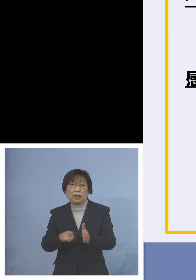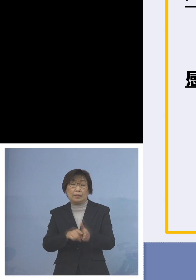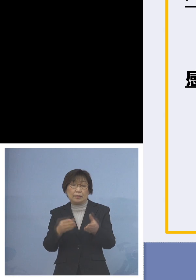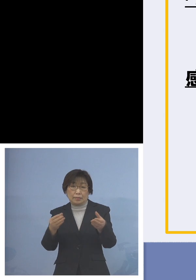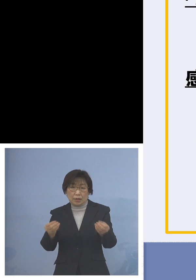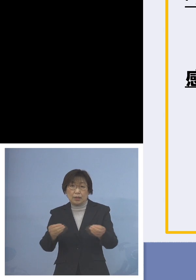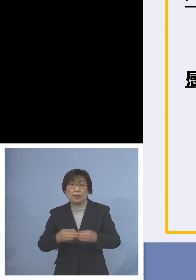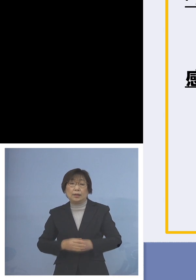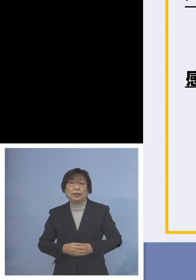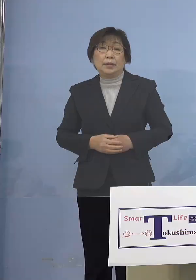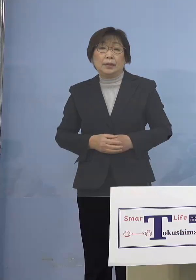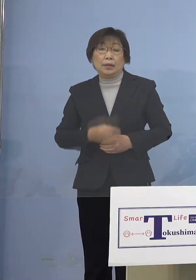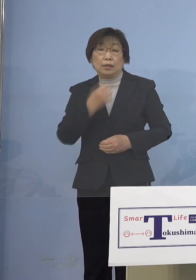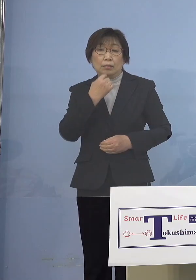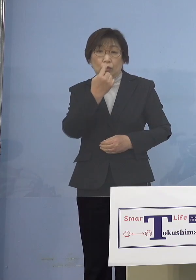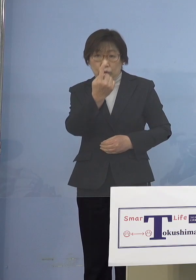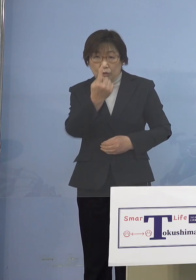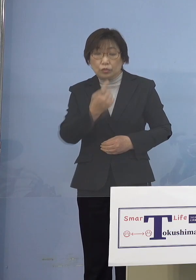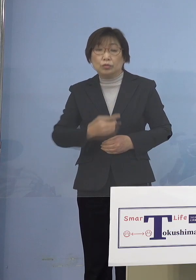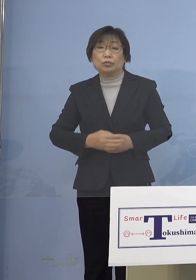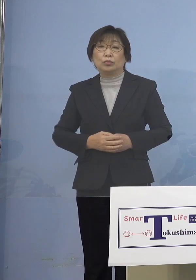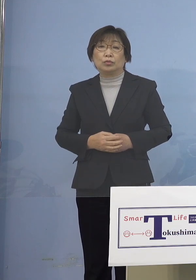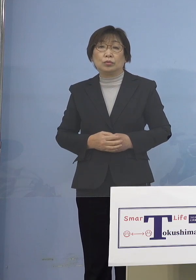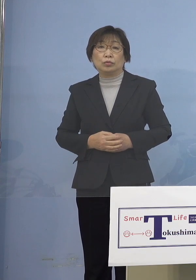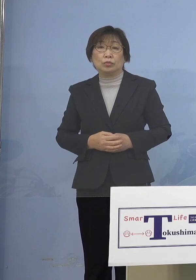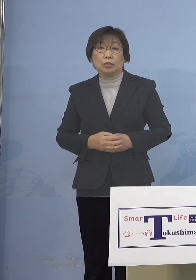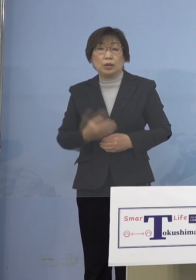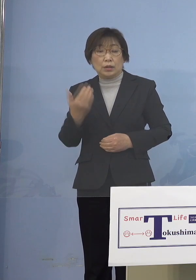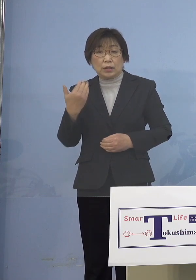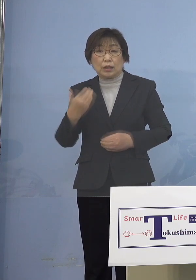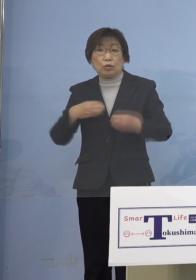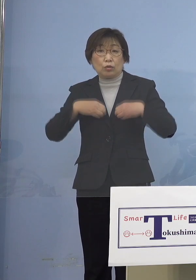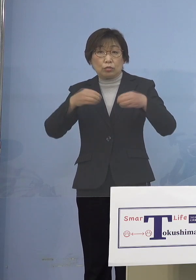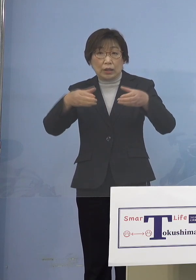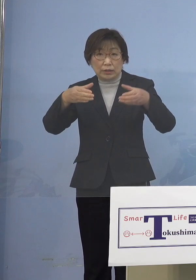そしてもう1つ、先ほどのクラスター 大きくなりましたというところでも